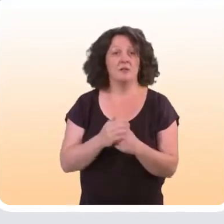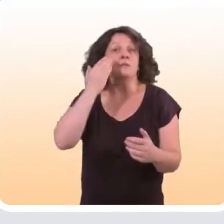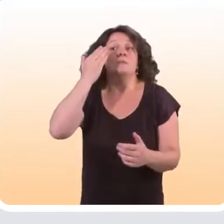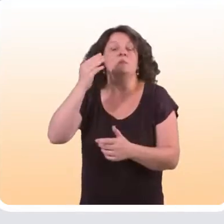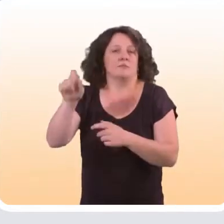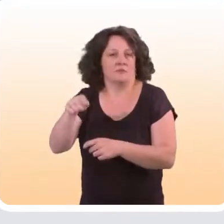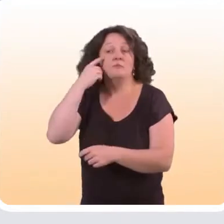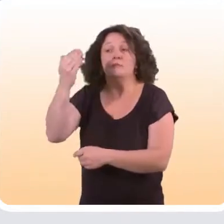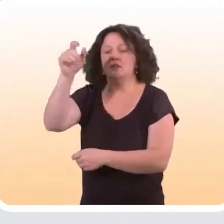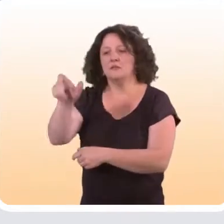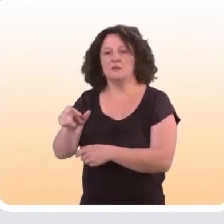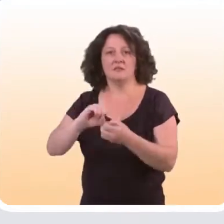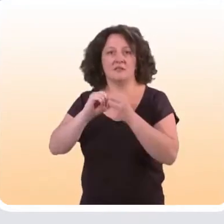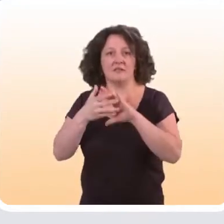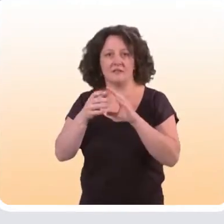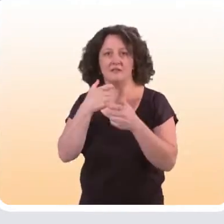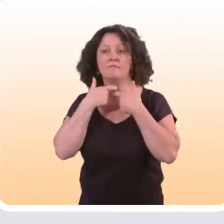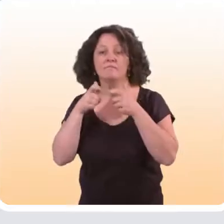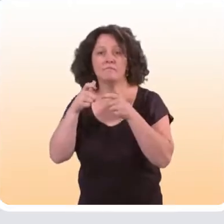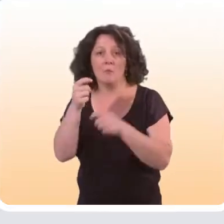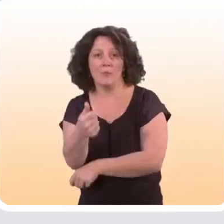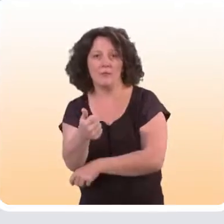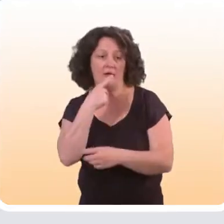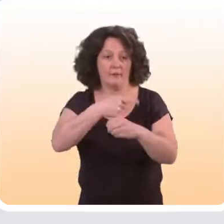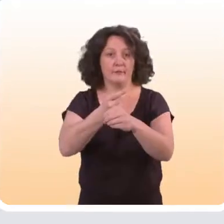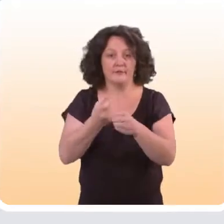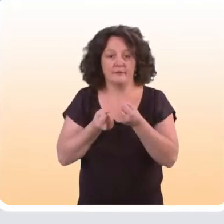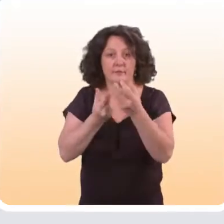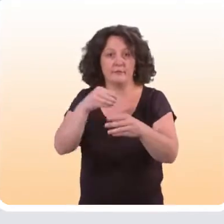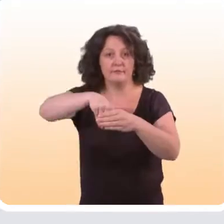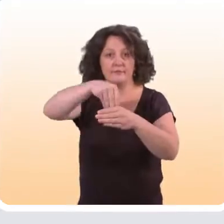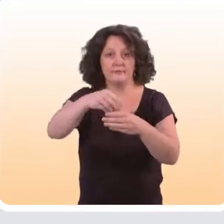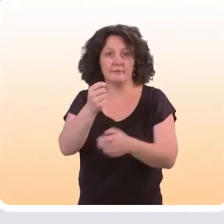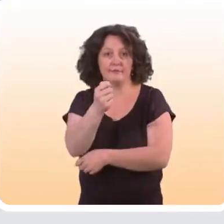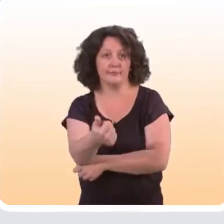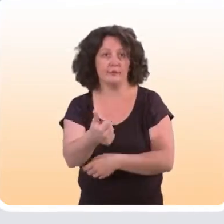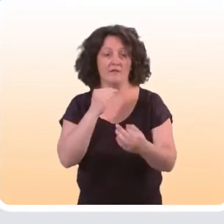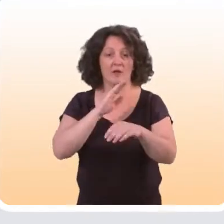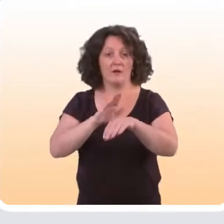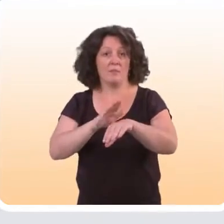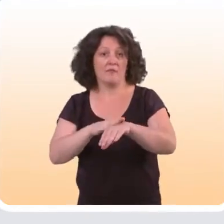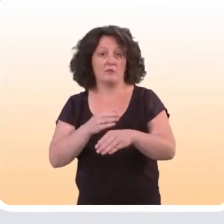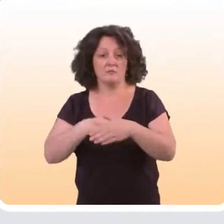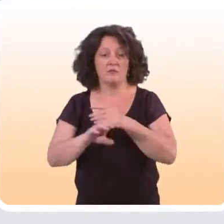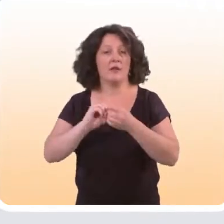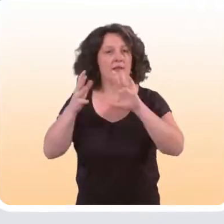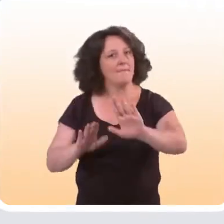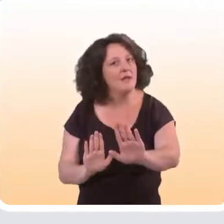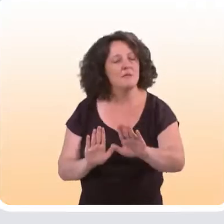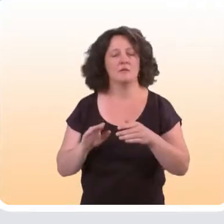Forcément, si ces personnes-là ont moins accès à Internet, elles auront moins accès aux outils qui sont proposés en matière de prévention sur Internet.